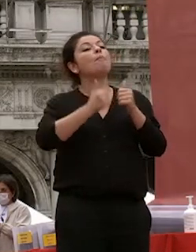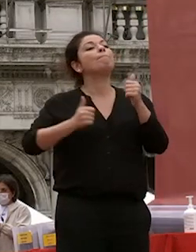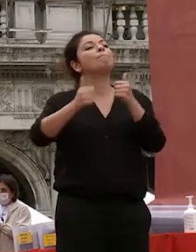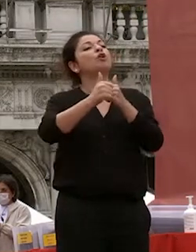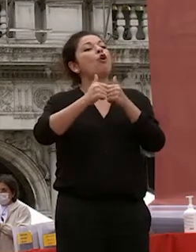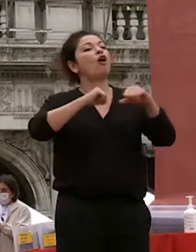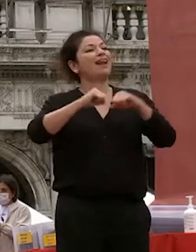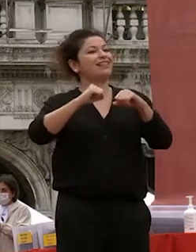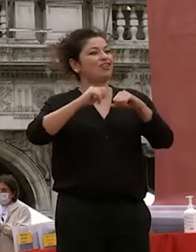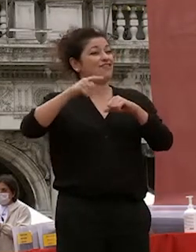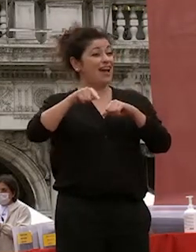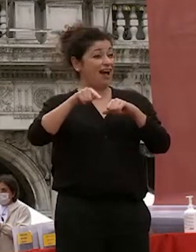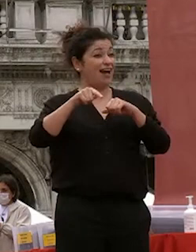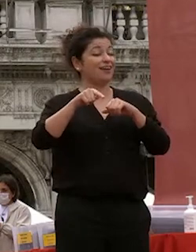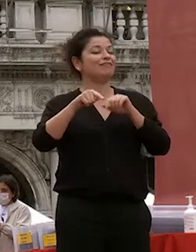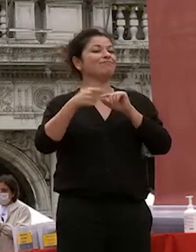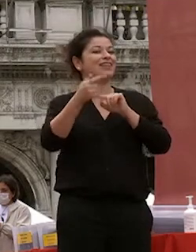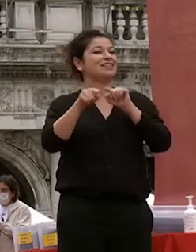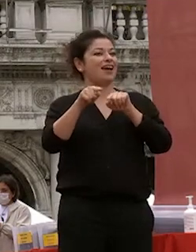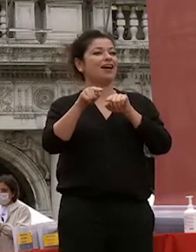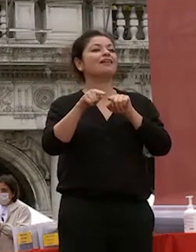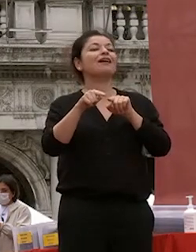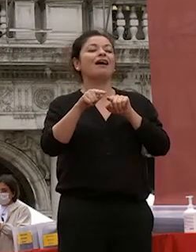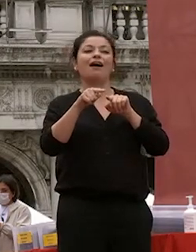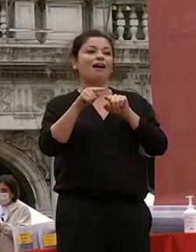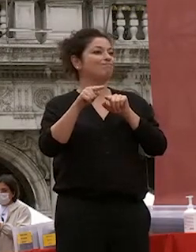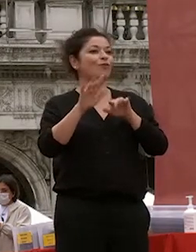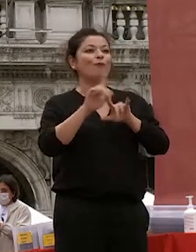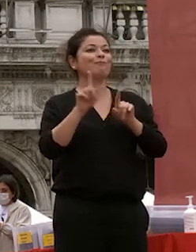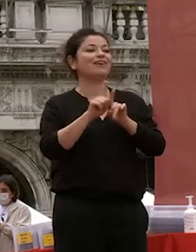internazionali uno dei segmenti più di successo della nostra dei nostri ultimi